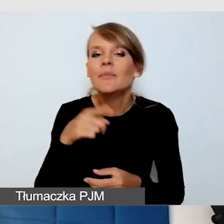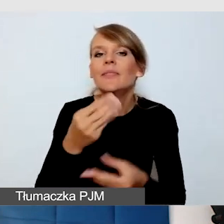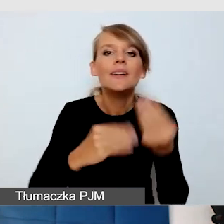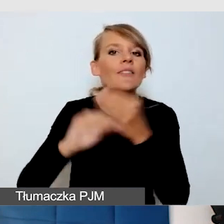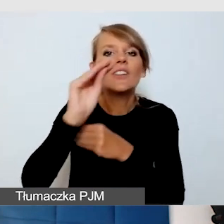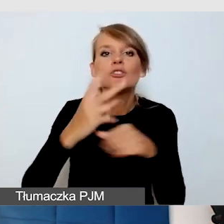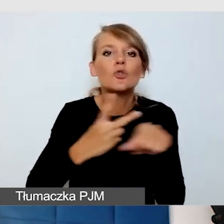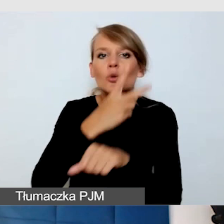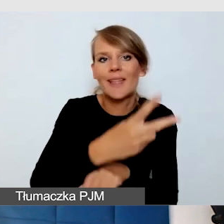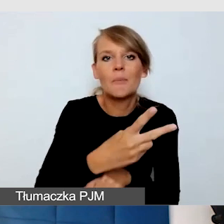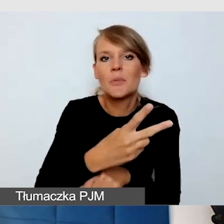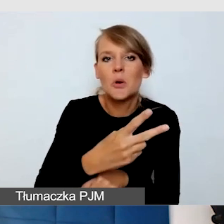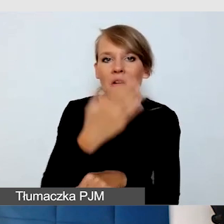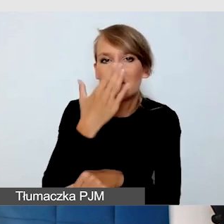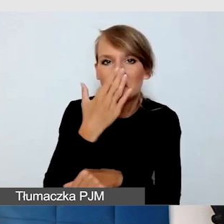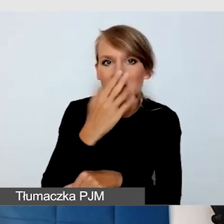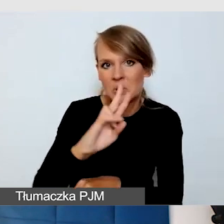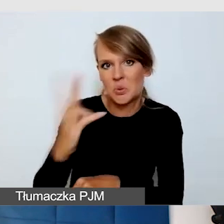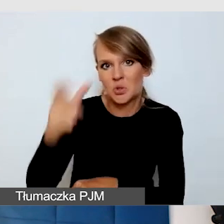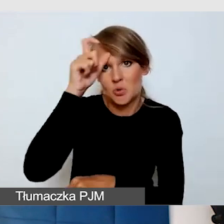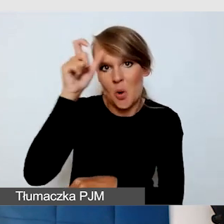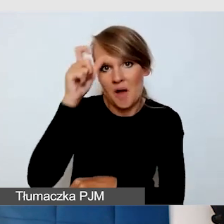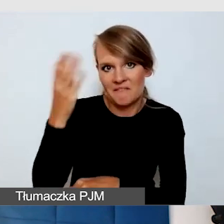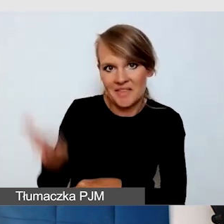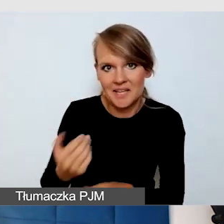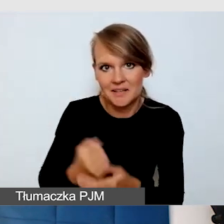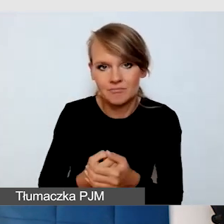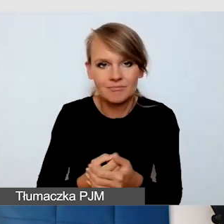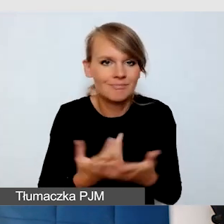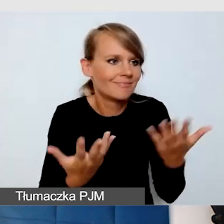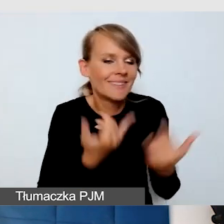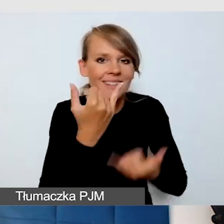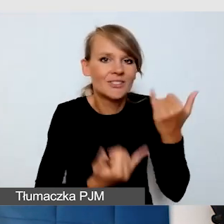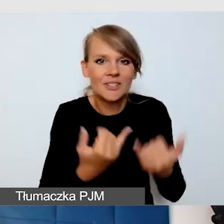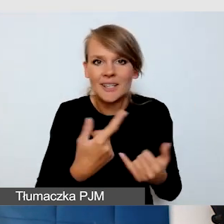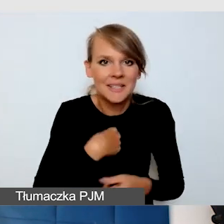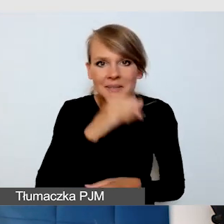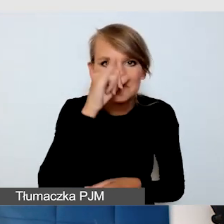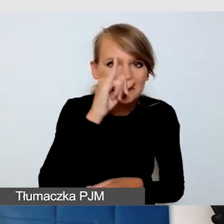Wtedy, kiedy nie mamy możliwości zrobić naprawdę wszystkiego,